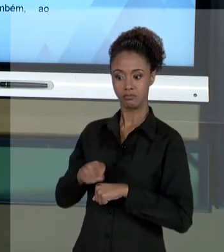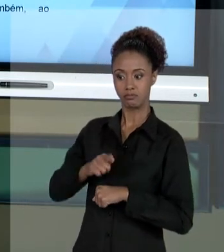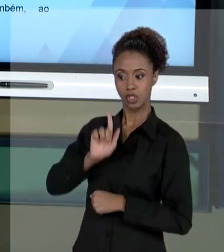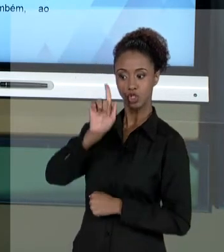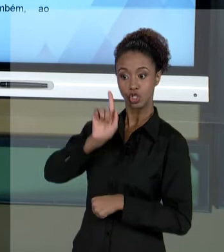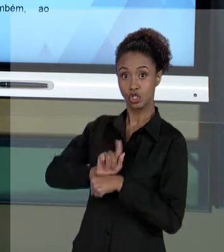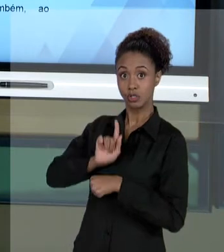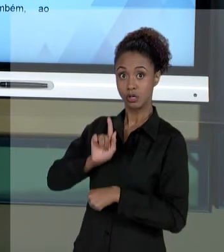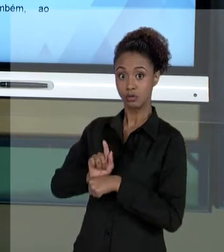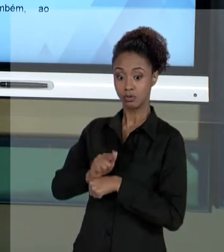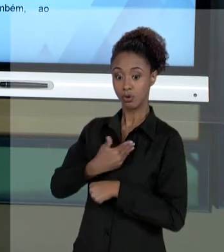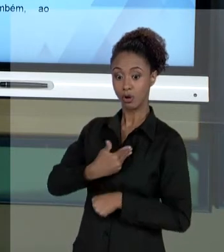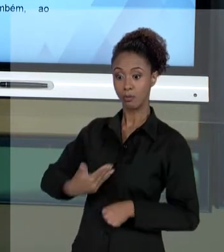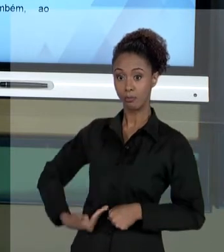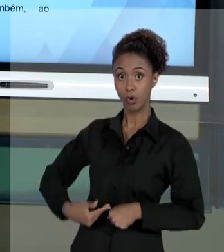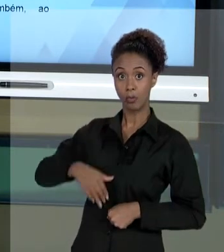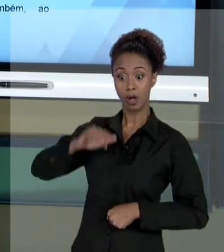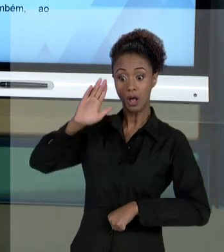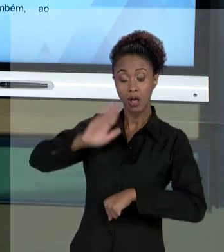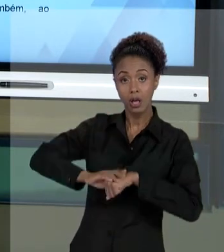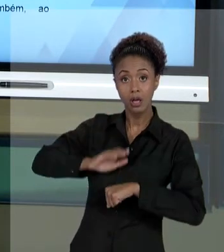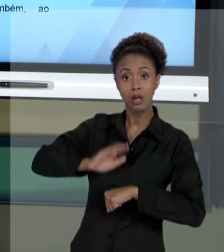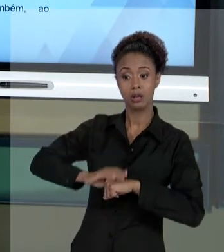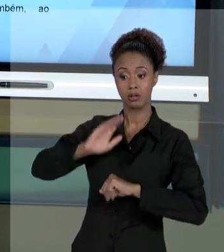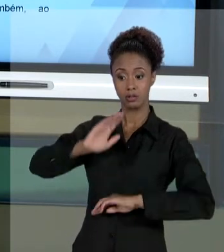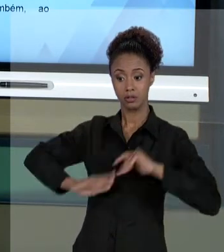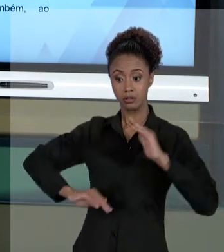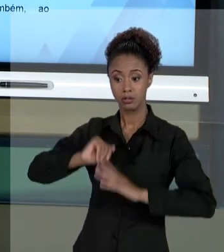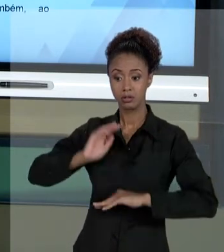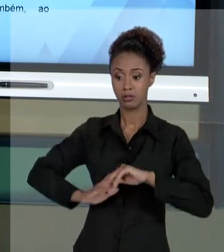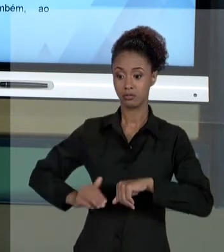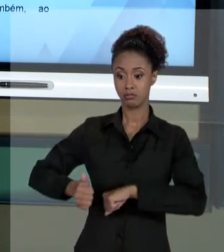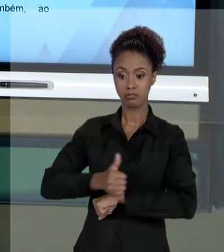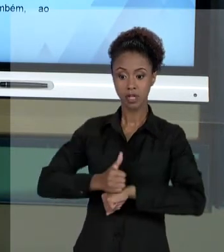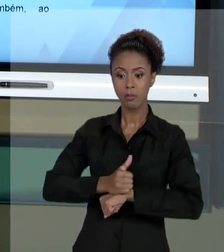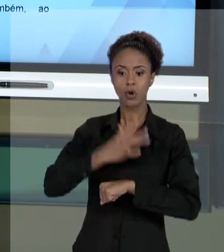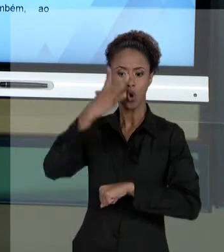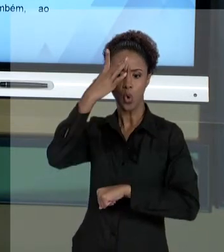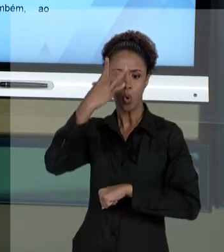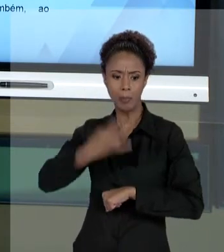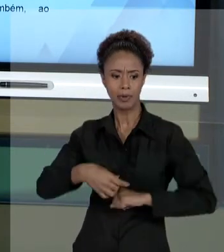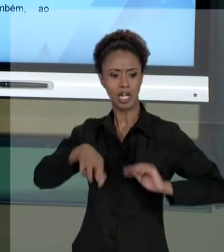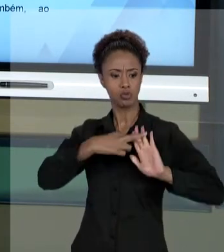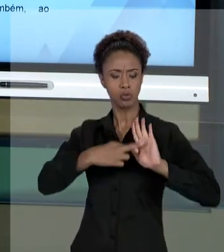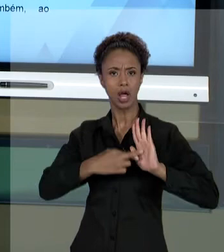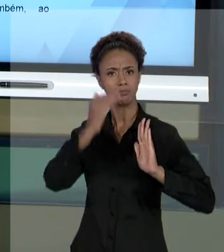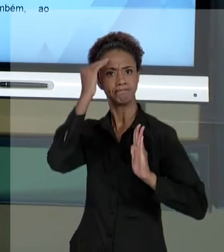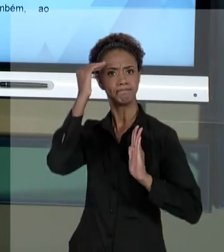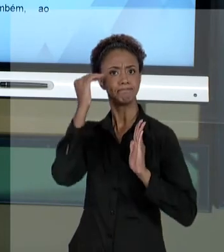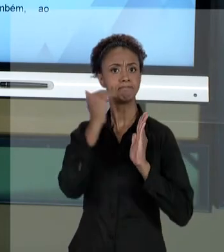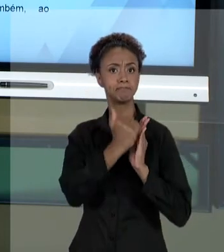COMPREENDER E EXECUTAR O SEU TRABALHO RESPEITANDO OS PRINCÍPIOS DA ADMINISTRAÇÃO PÚBLICA, QUE SÃO